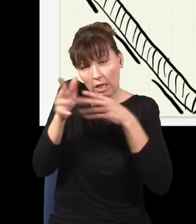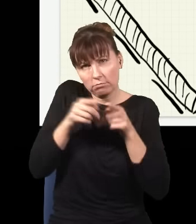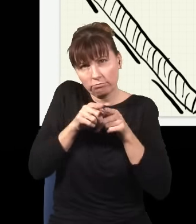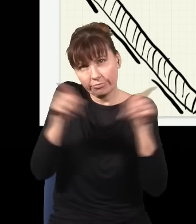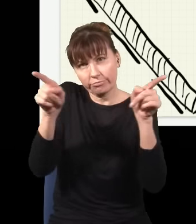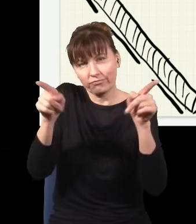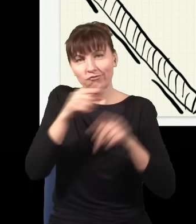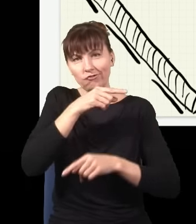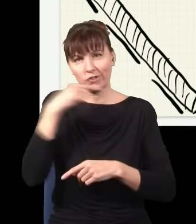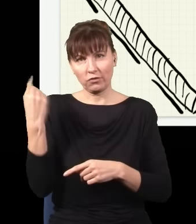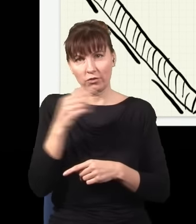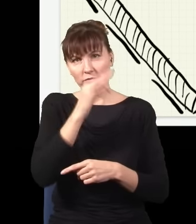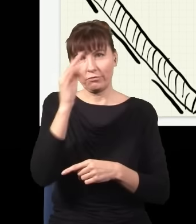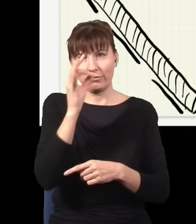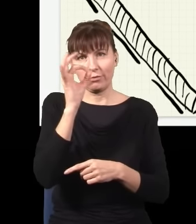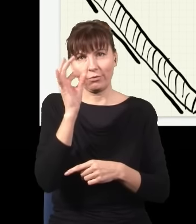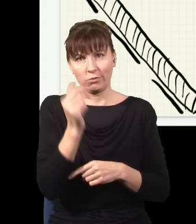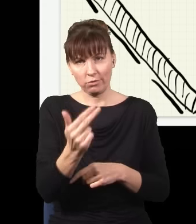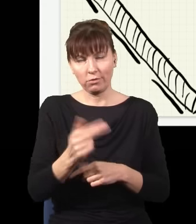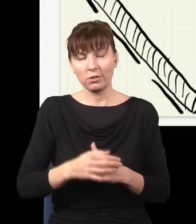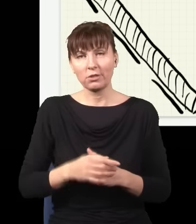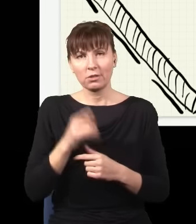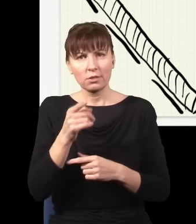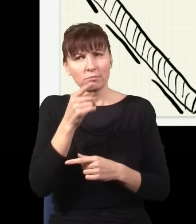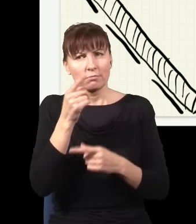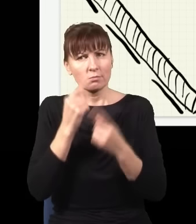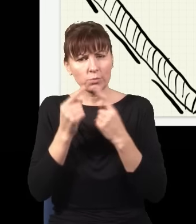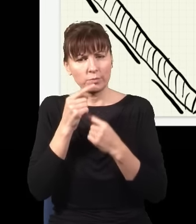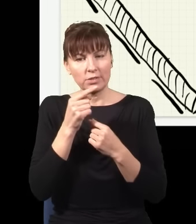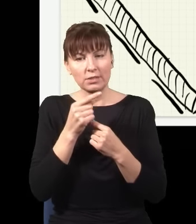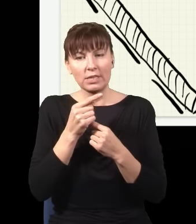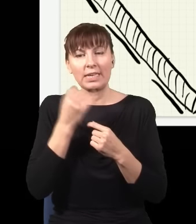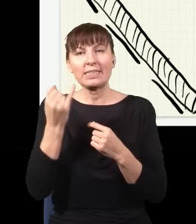czerwonych fotonów, i zwróćcie uwagę, zawsze będzie tak, że jak znika mi jeden niebieski foton,